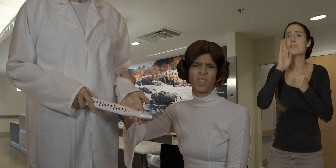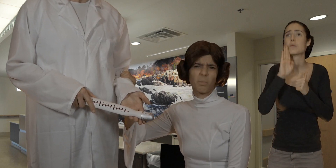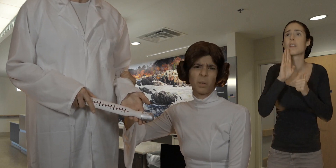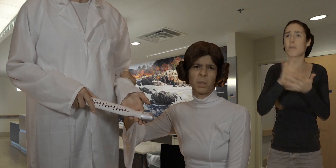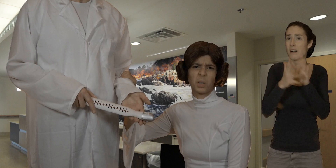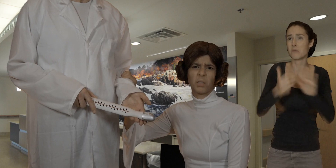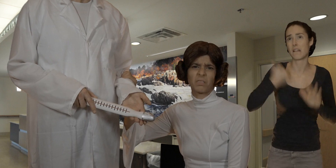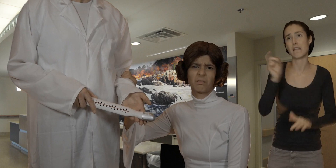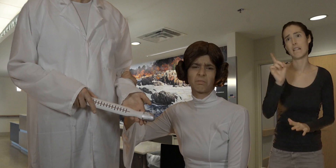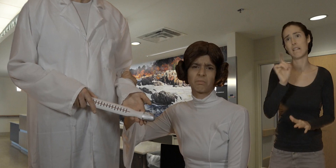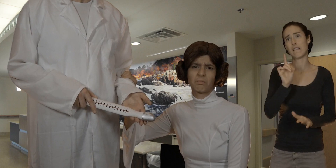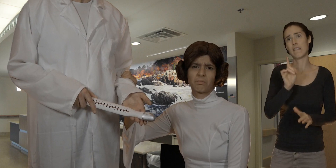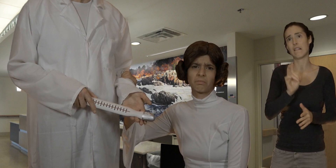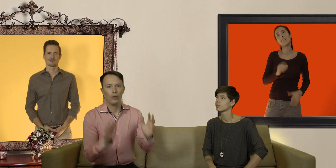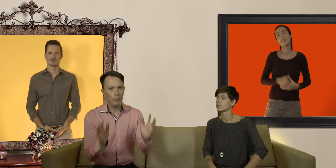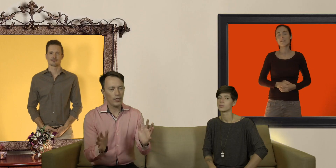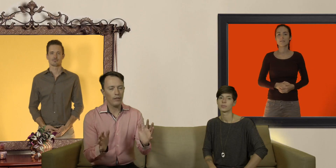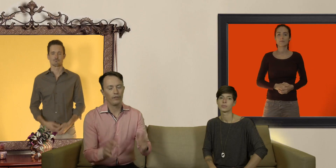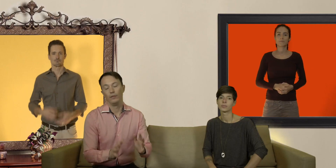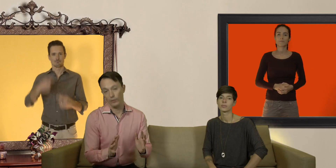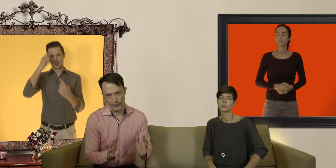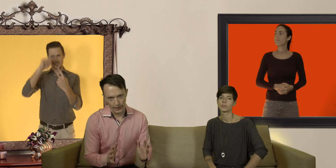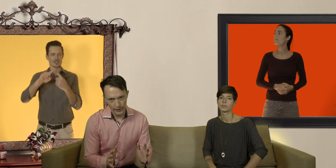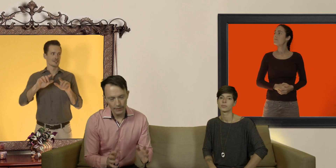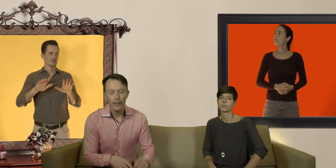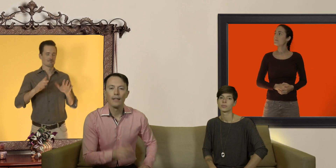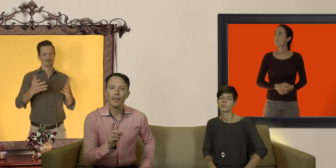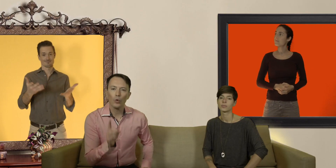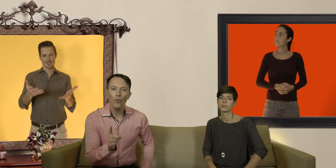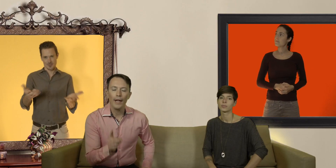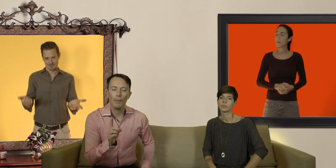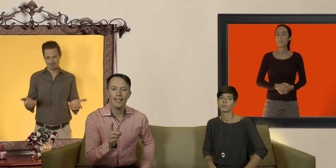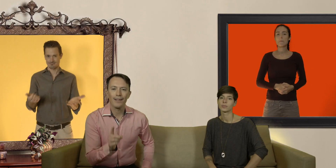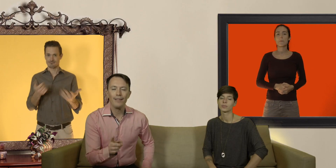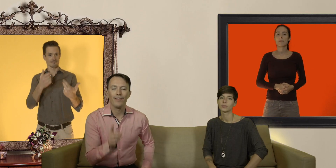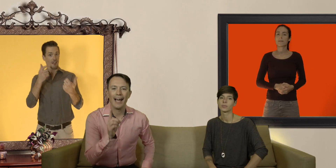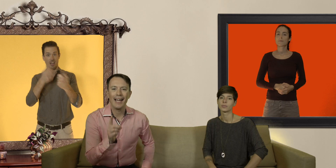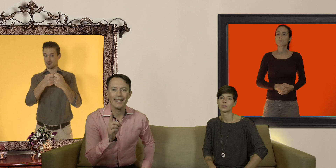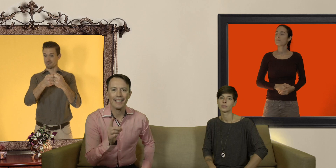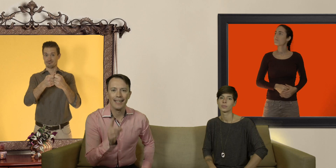je vais quand même pas mettre mes doigts... l'objectif on va y arriver c'est de trouver un préservatif à sa taille